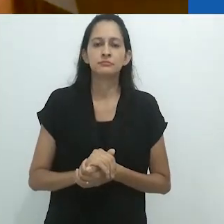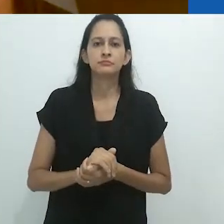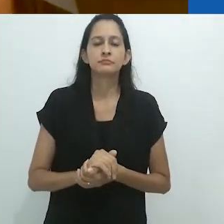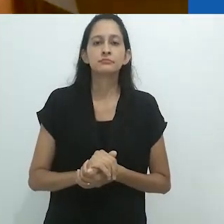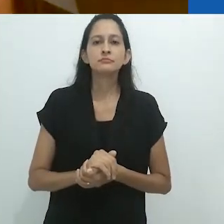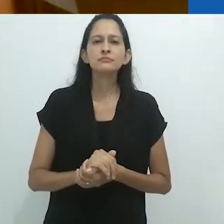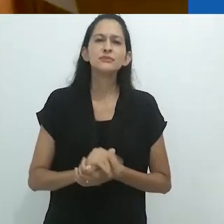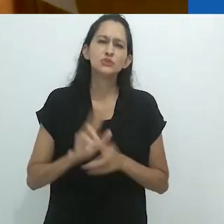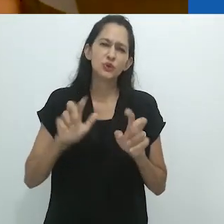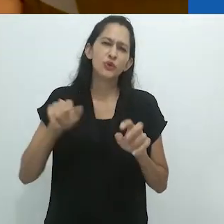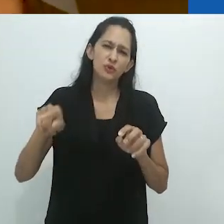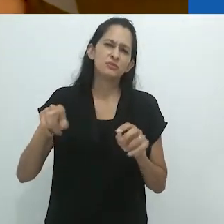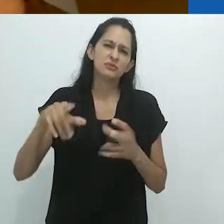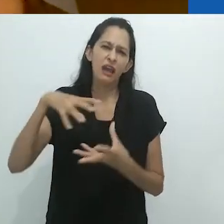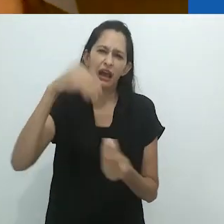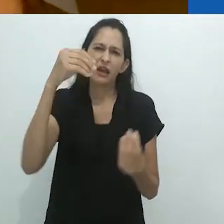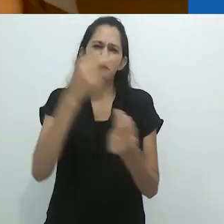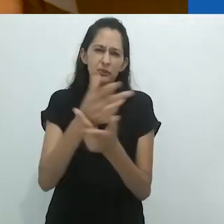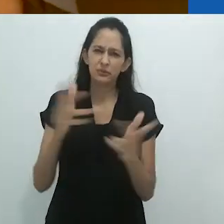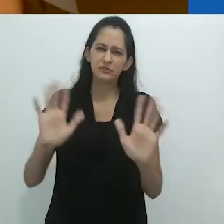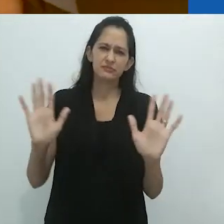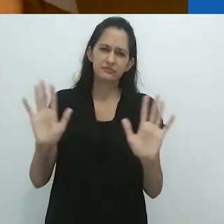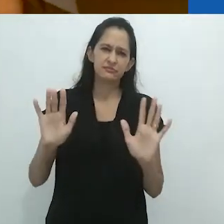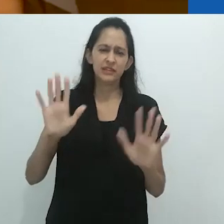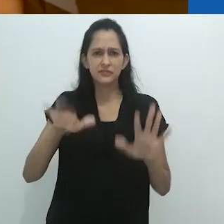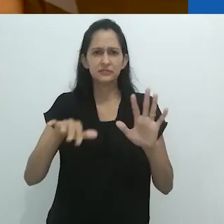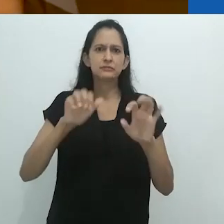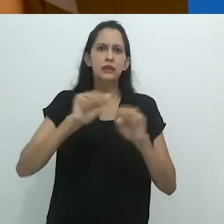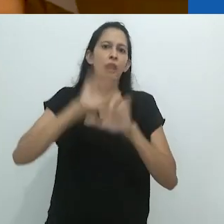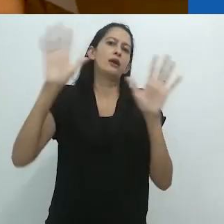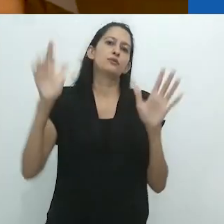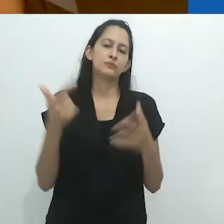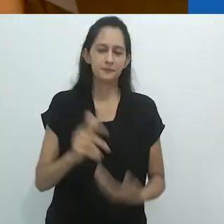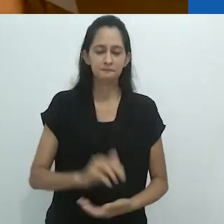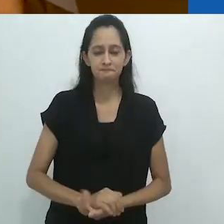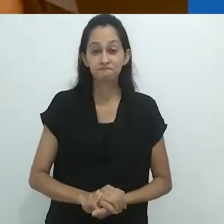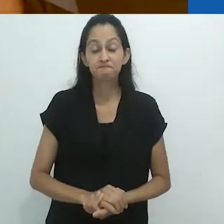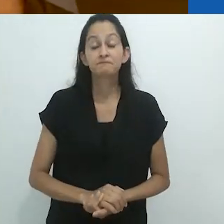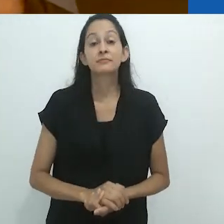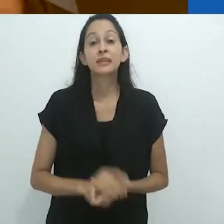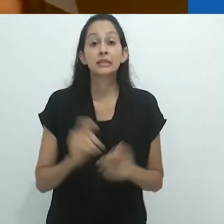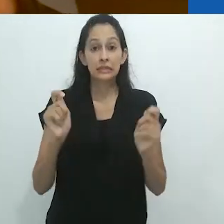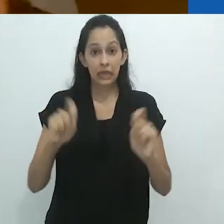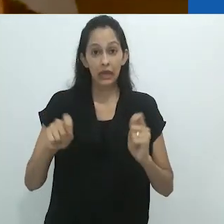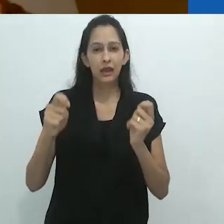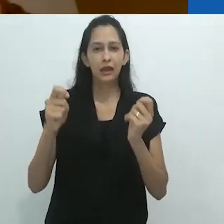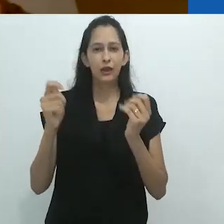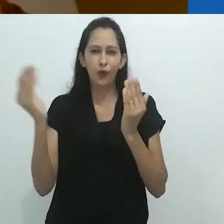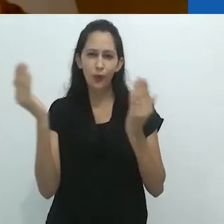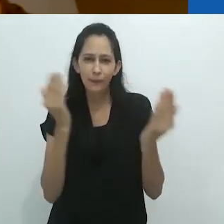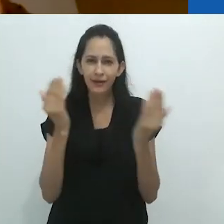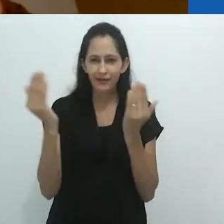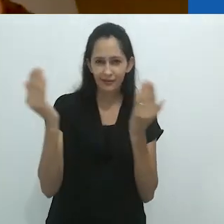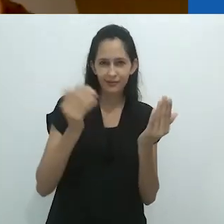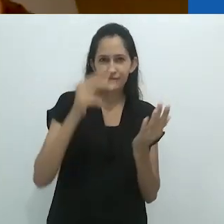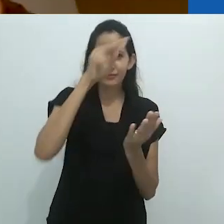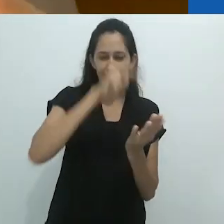pouco claras sobre esse tipo de conexões. Contrasta bastante com o que você lê.